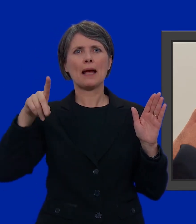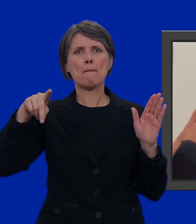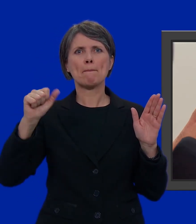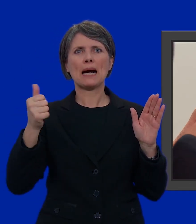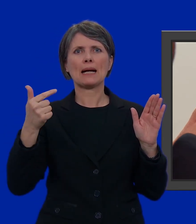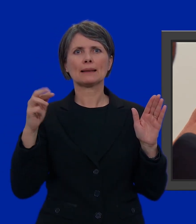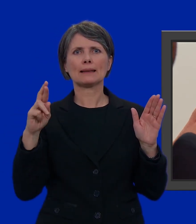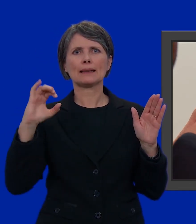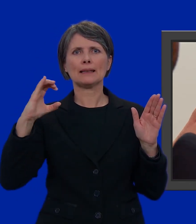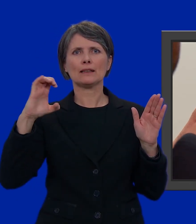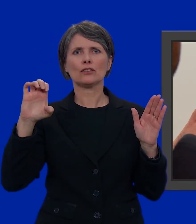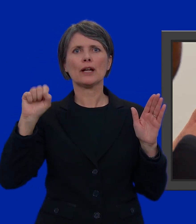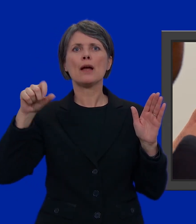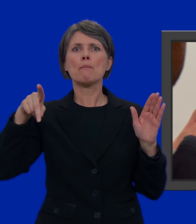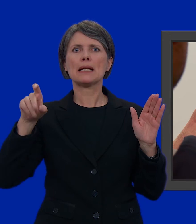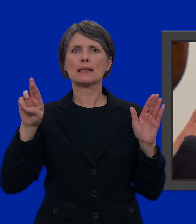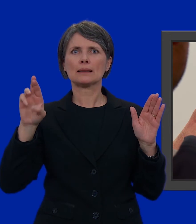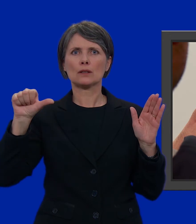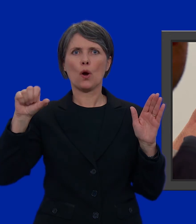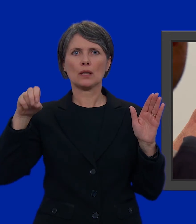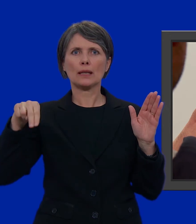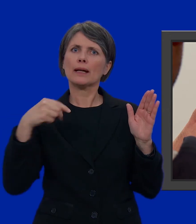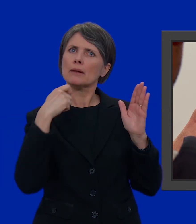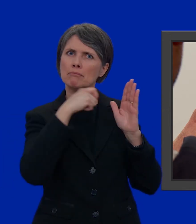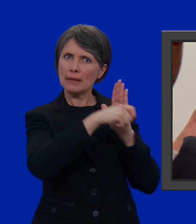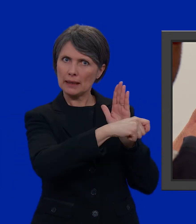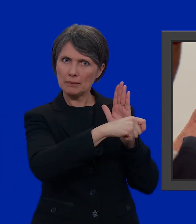di Partout.